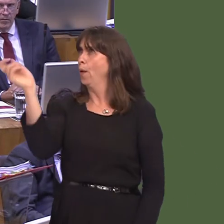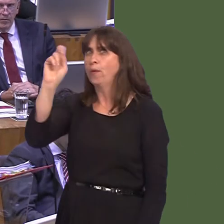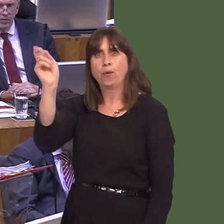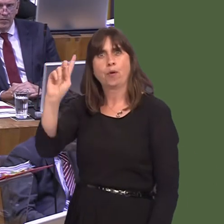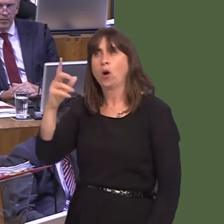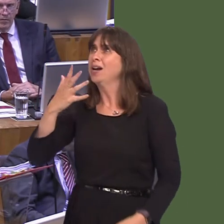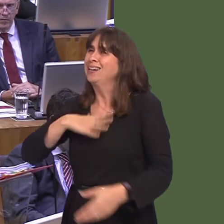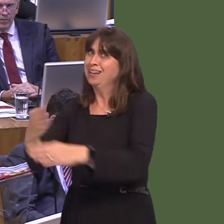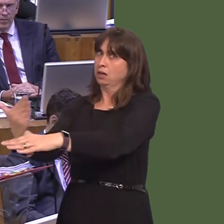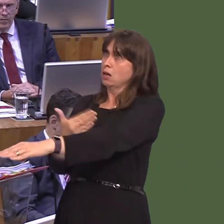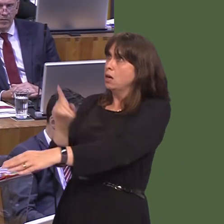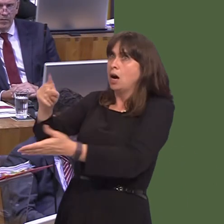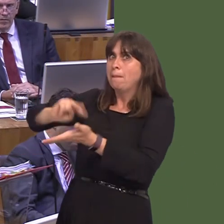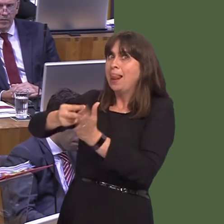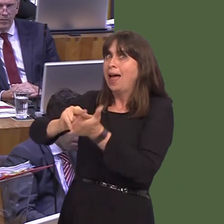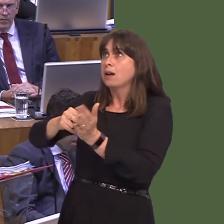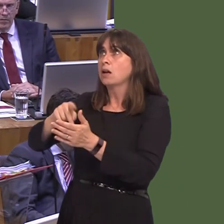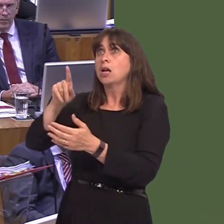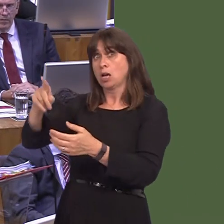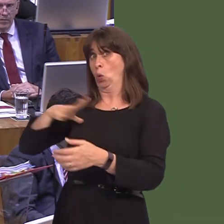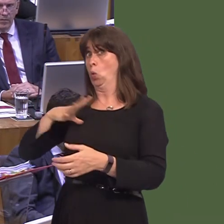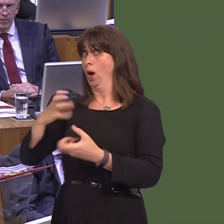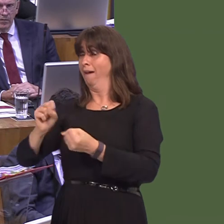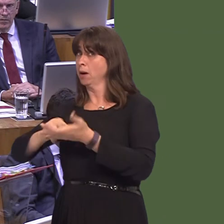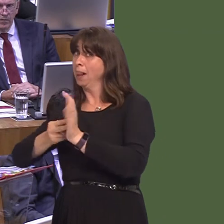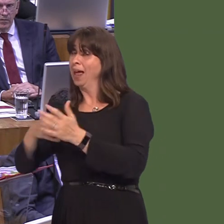a hard Brexit, which is happeningóand, in some ways, you've got to understand why that's